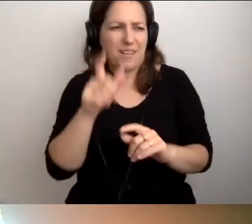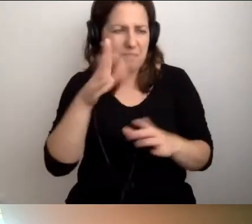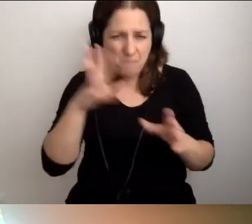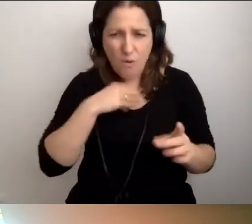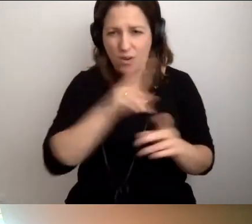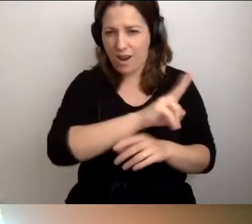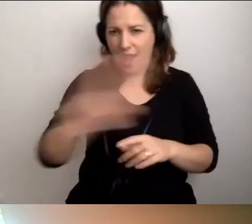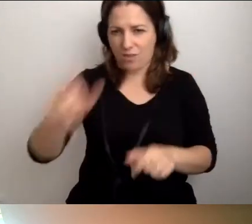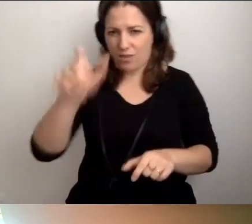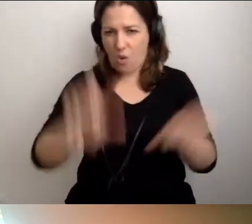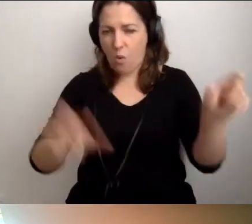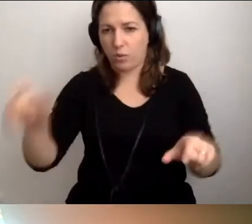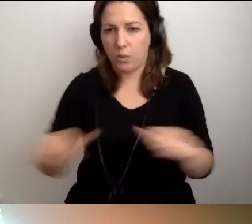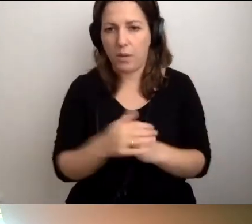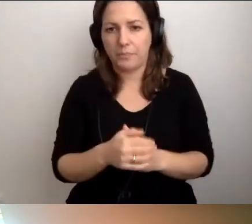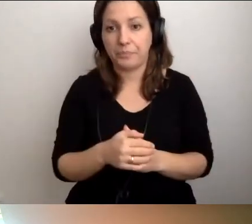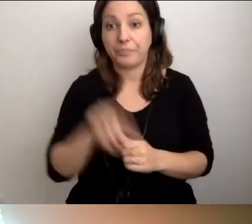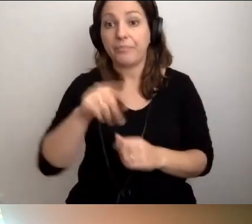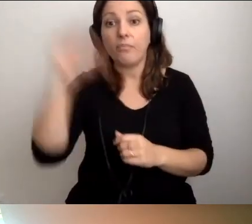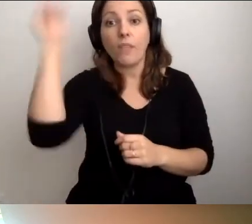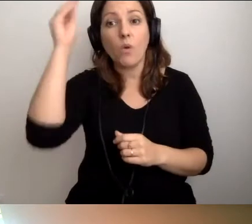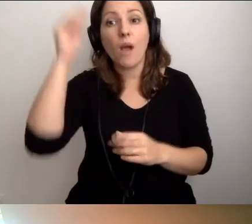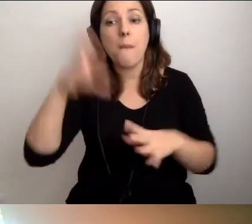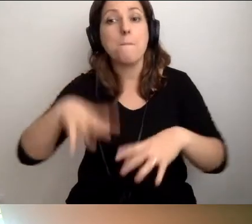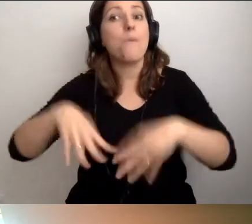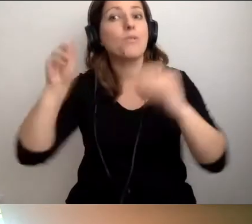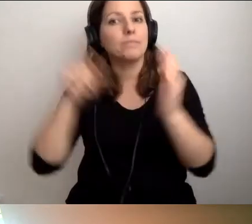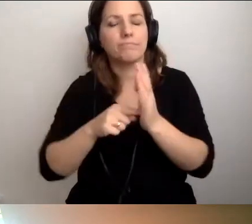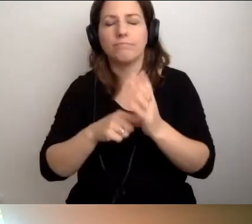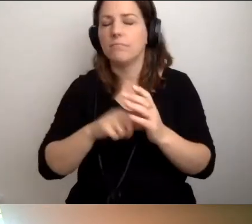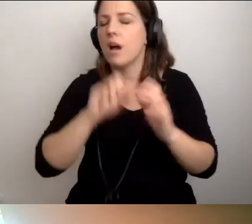Nauka od samego początku jest genialna.